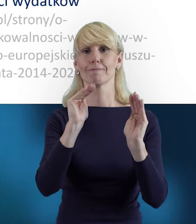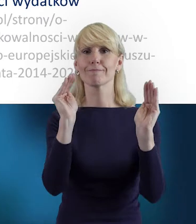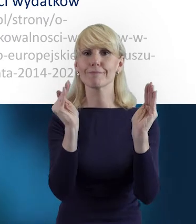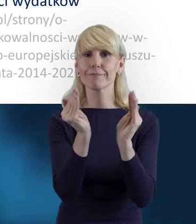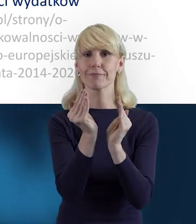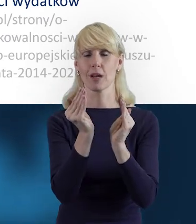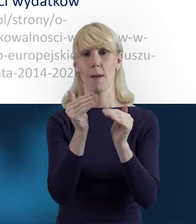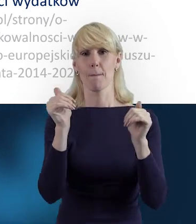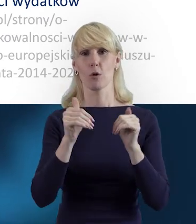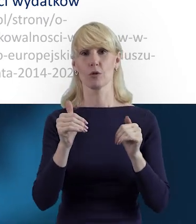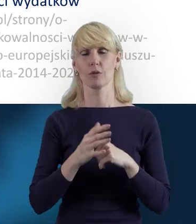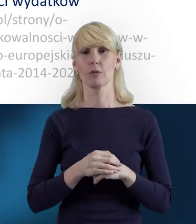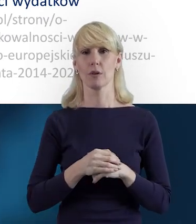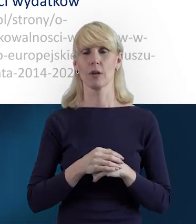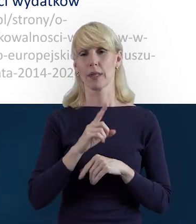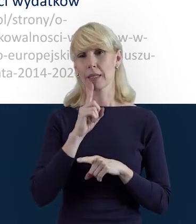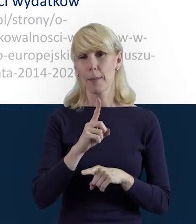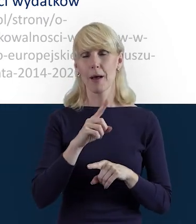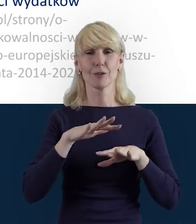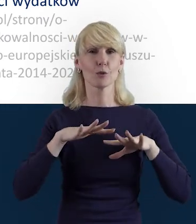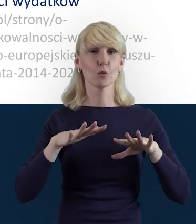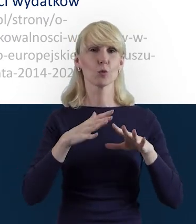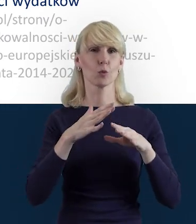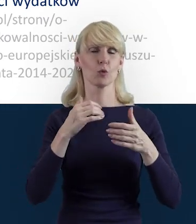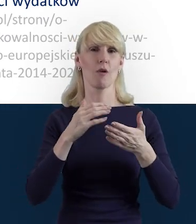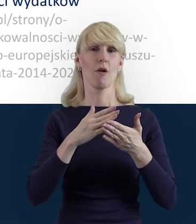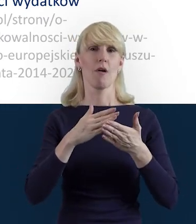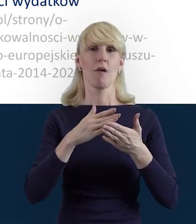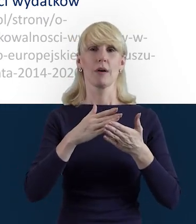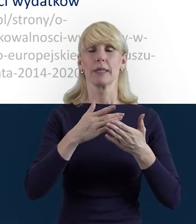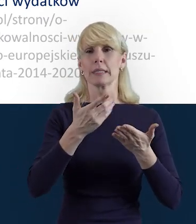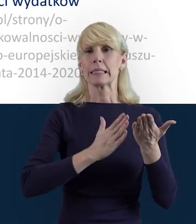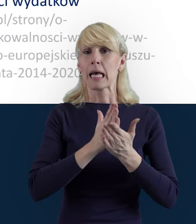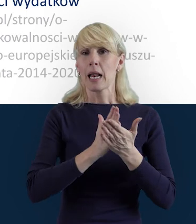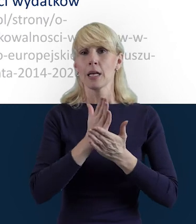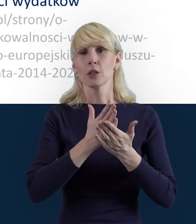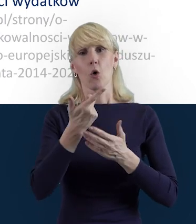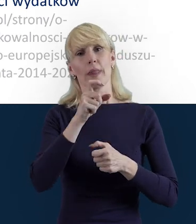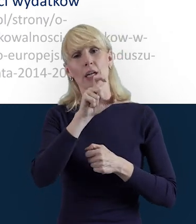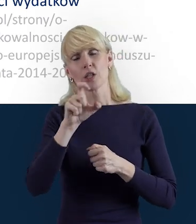Wiele zależy od wybranej formy zaangażowania czy wymiaru czasu pracy. Proszę pamiętać również